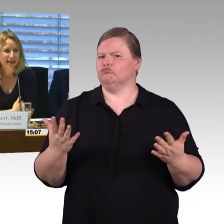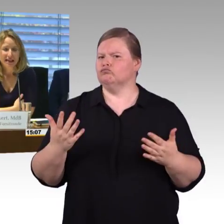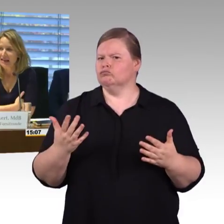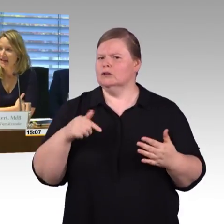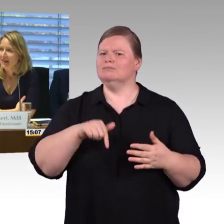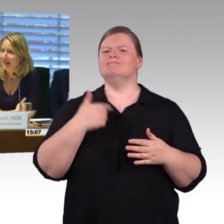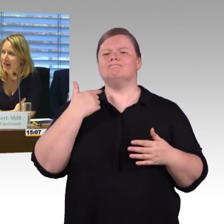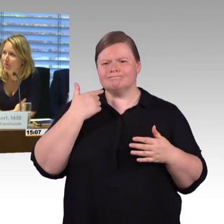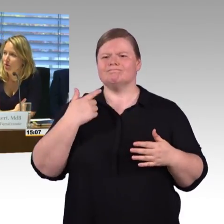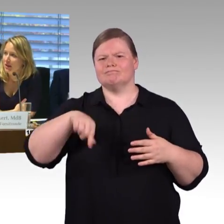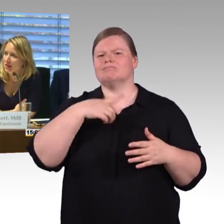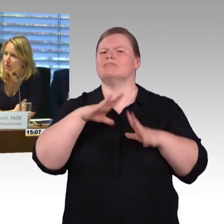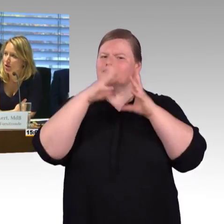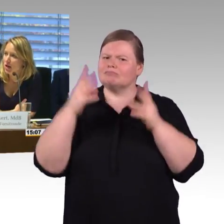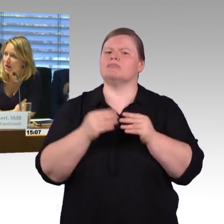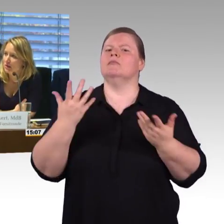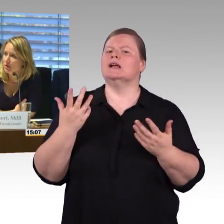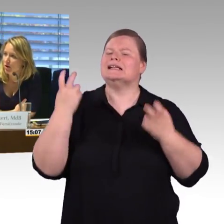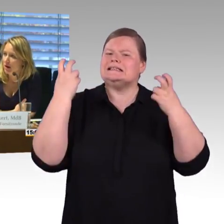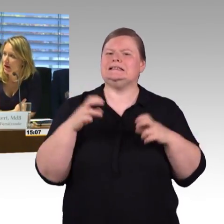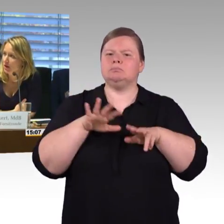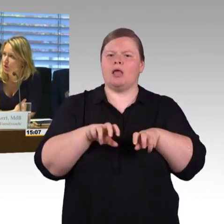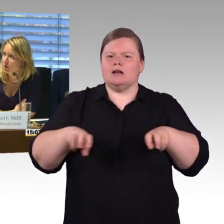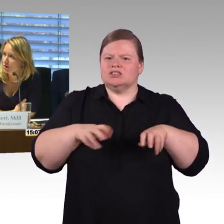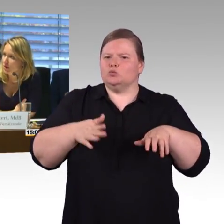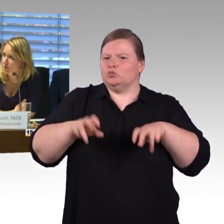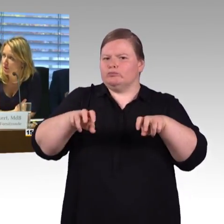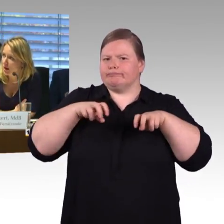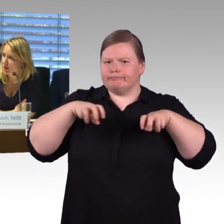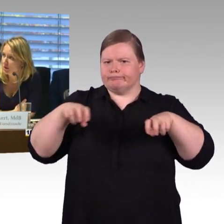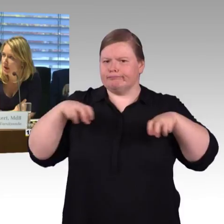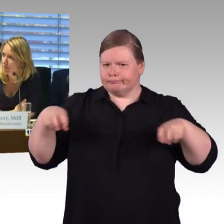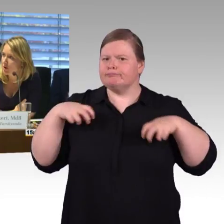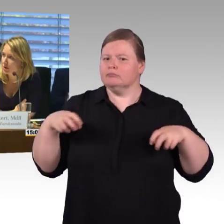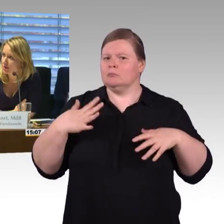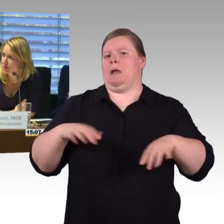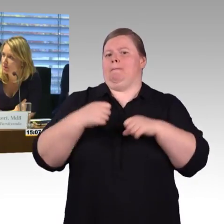Nein. Dann würde ich jetzt vorschlagen, dass wir jetzt noch eine kurze 2. Runde mit den Abgeordneten machen.